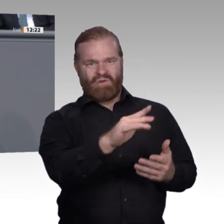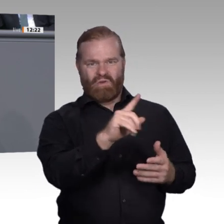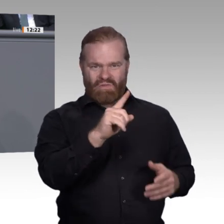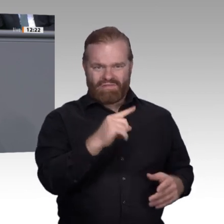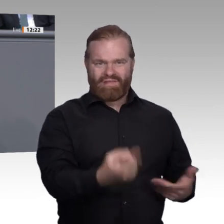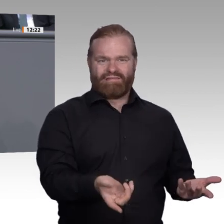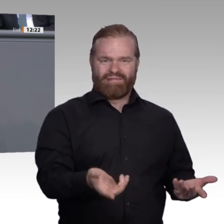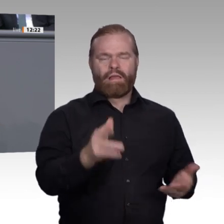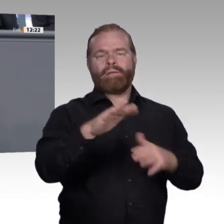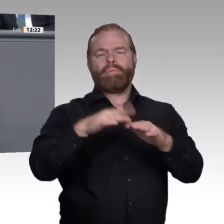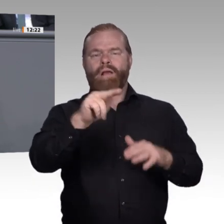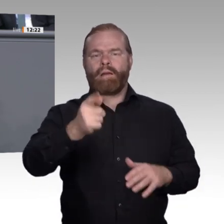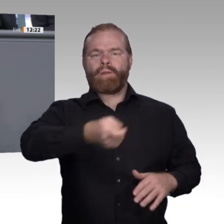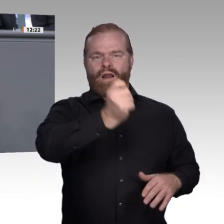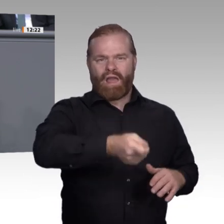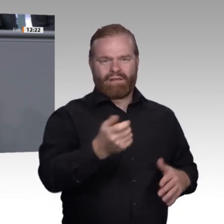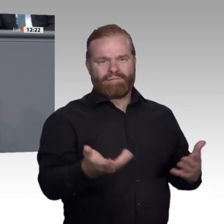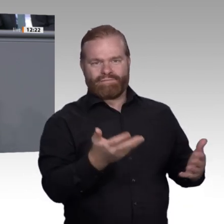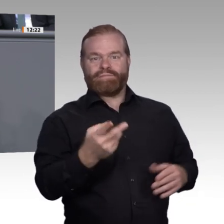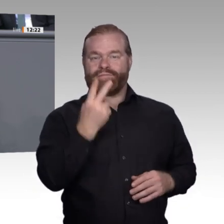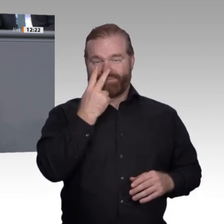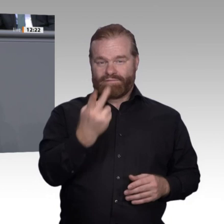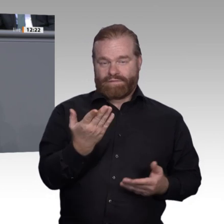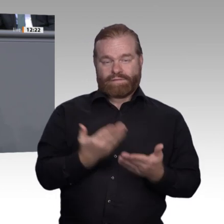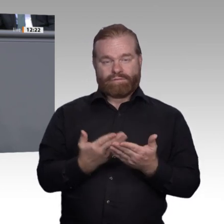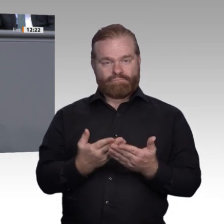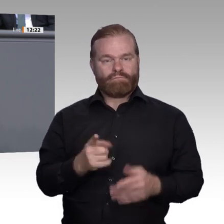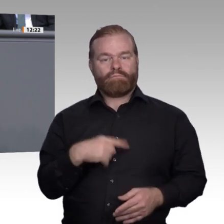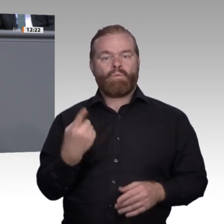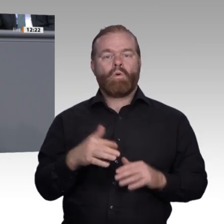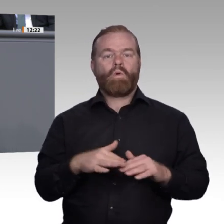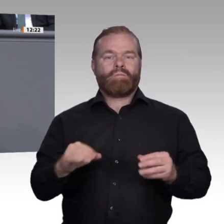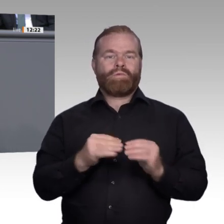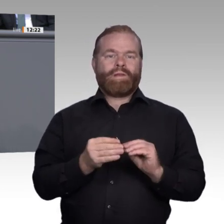dass eine Ausbildung den Weg zu einer erfolgreichen Karriere ebnet, die mangelnde Einsicht,